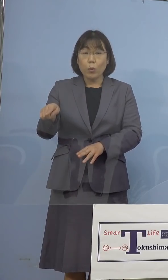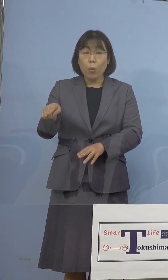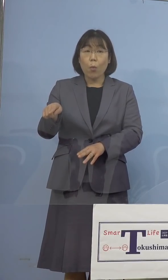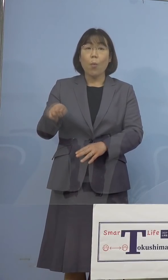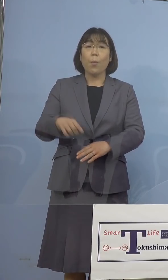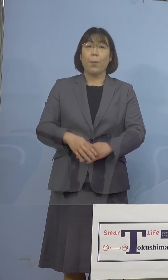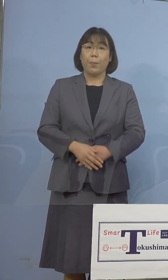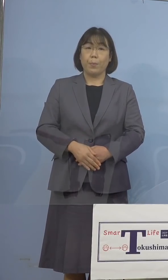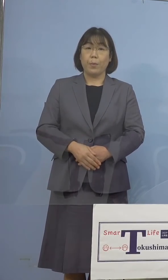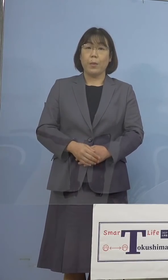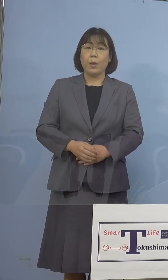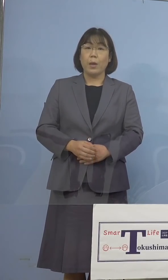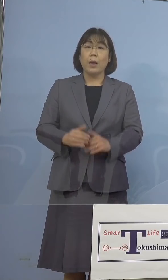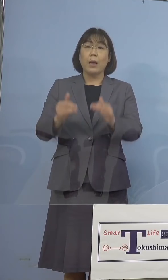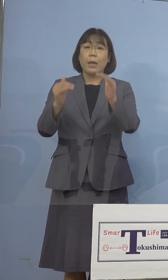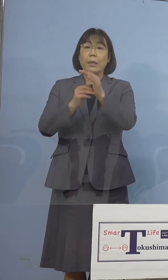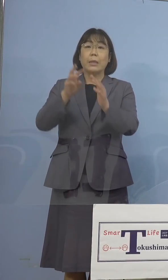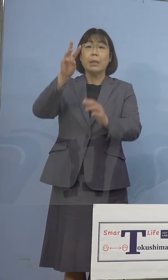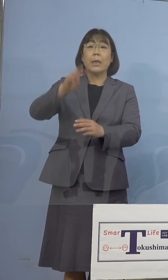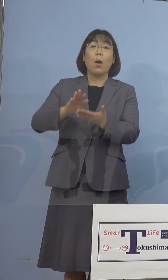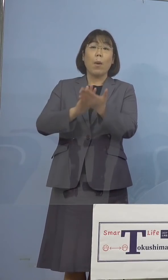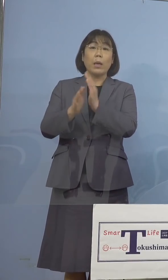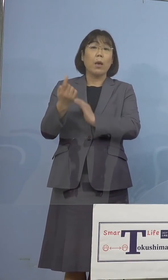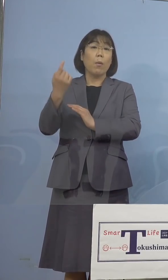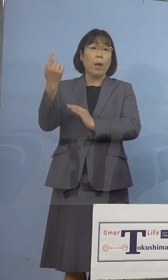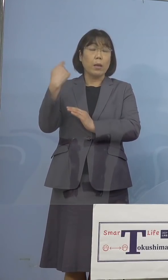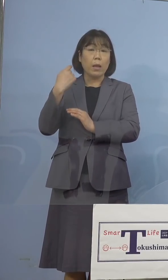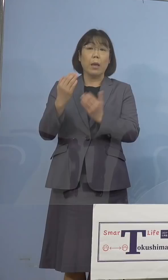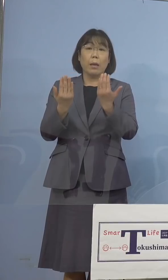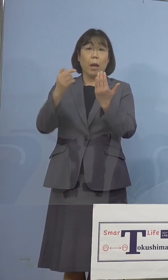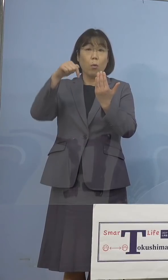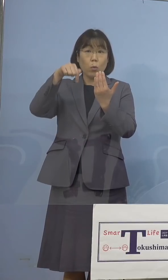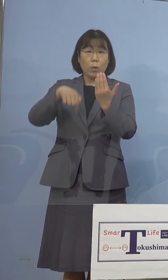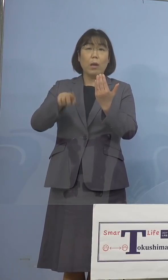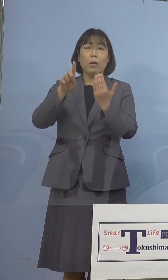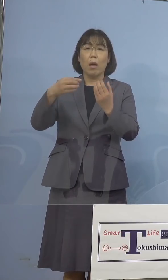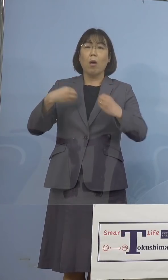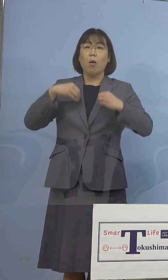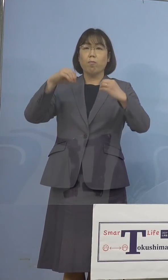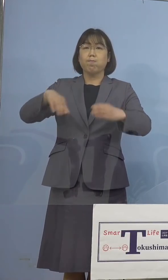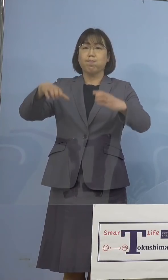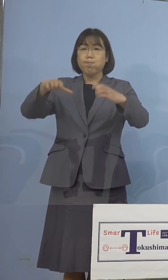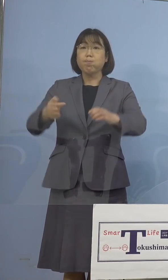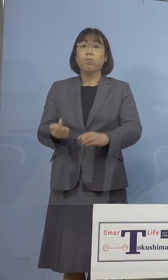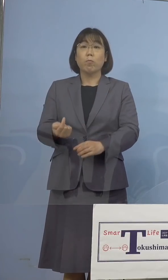石川県におきましては 昨日、1つの学校でクラスターが発生をし、